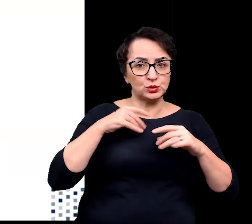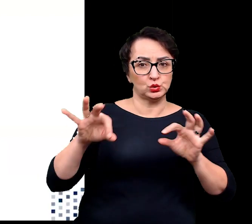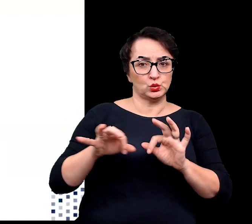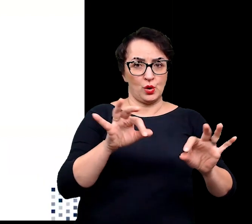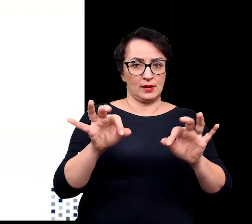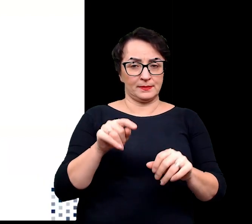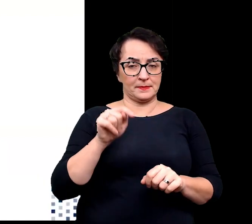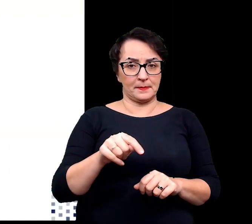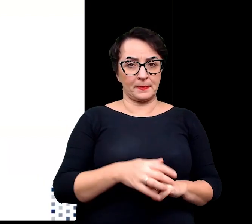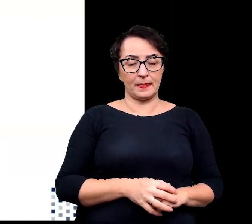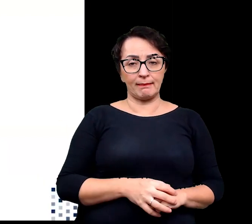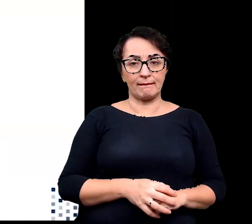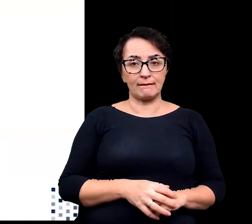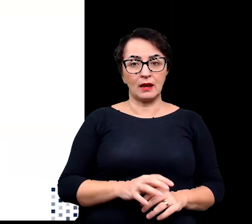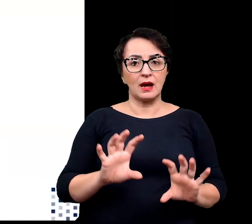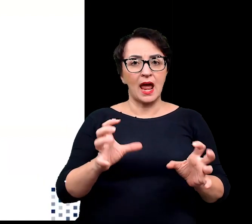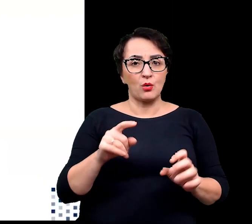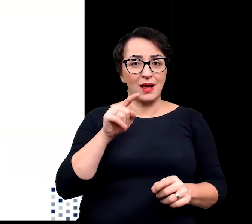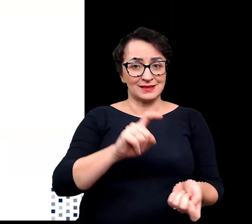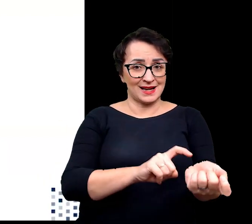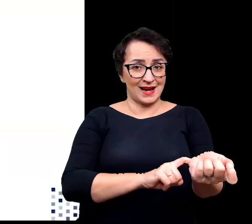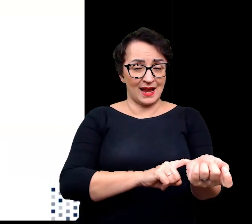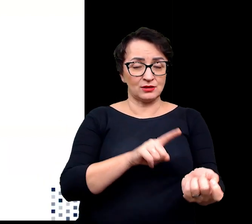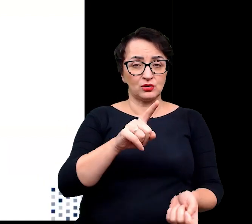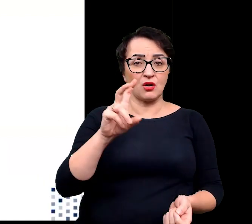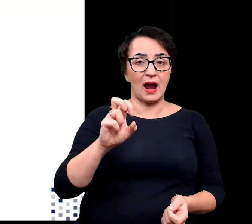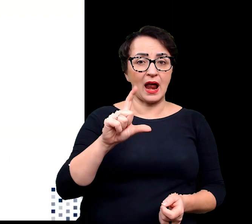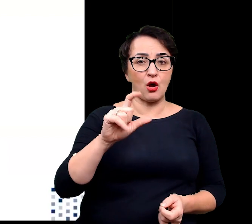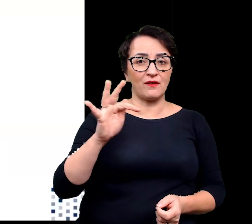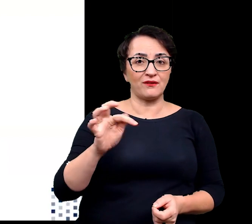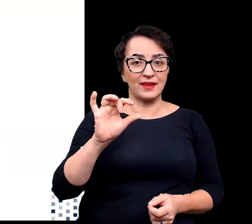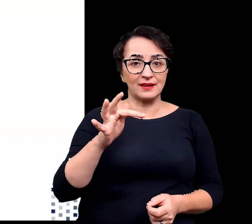Pod względem regulacji genów rośliny halofitowe reagują na stres solny